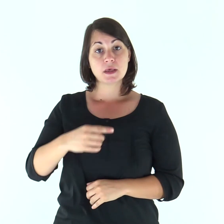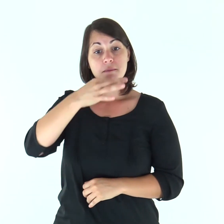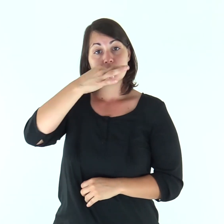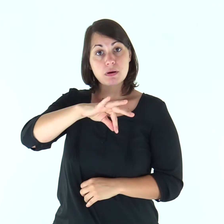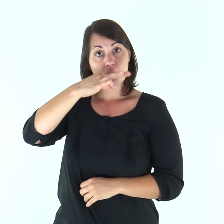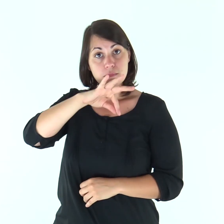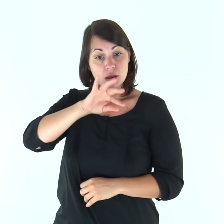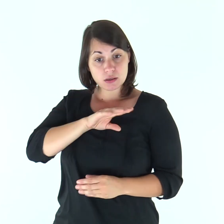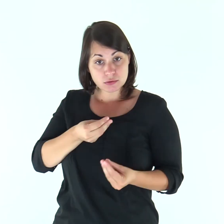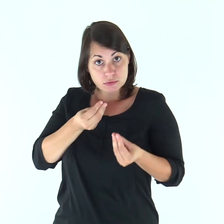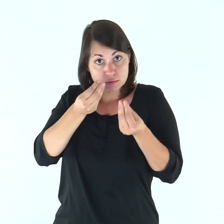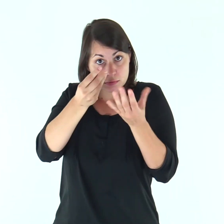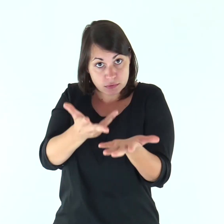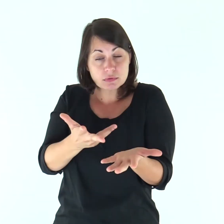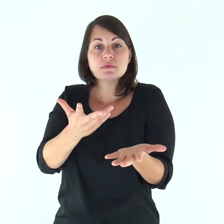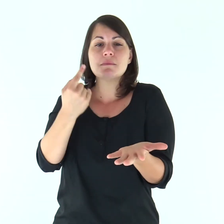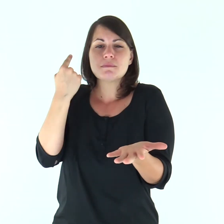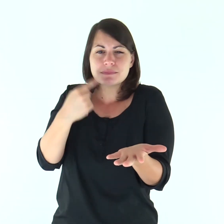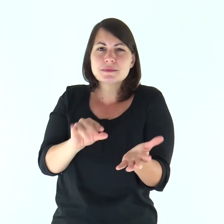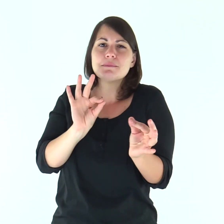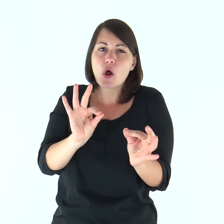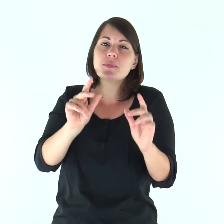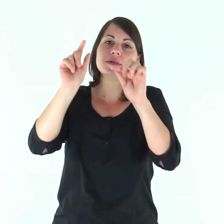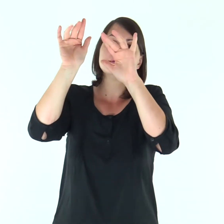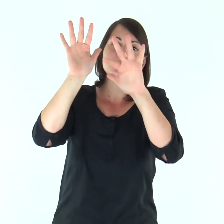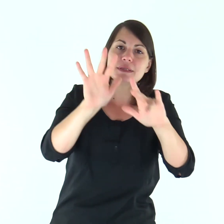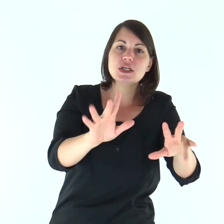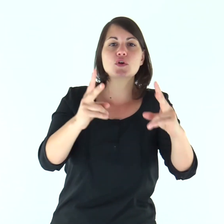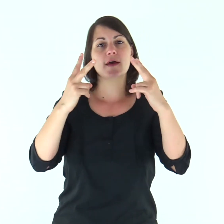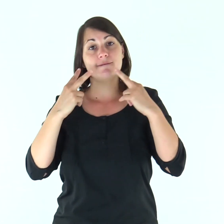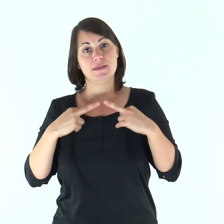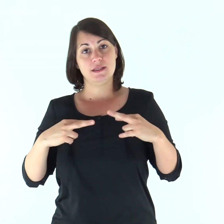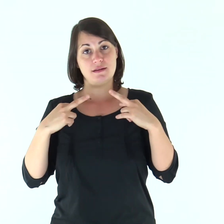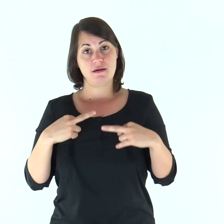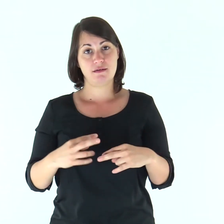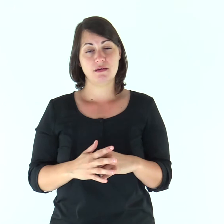le parole che io vi ho detto sono spirito e sono vita.